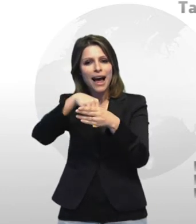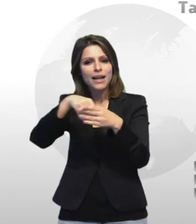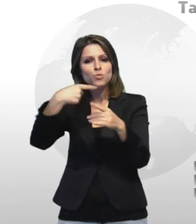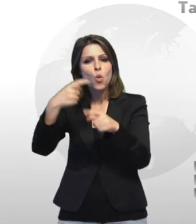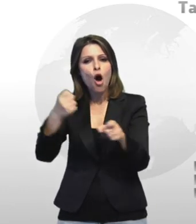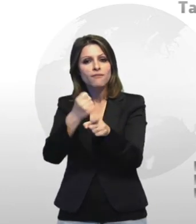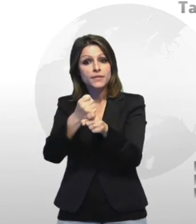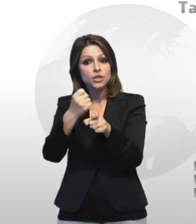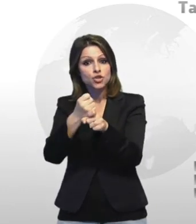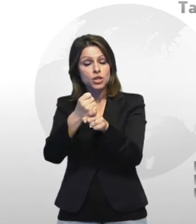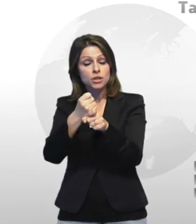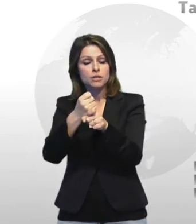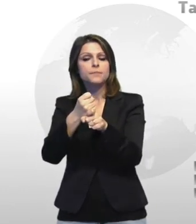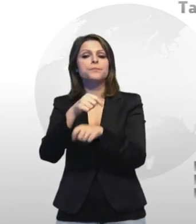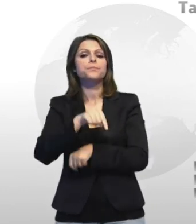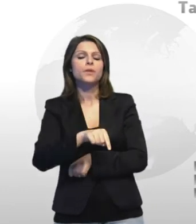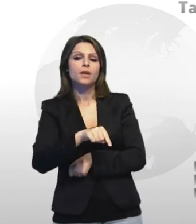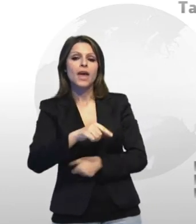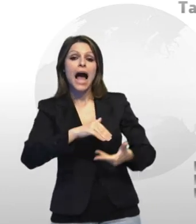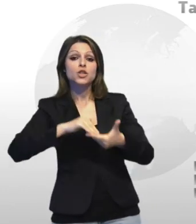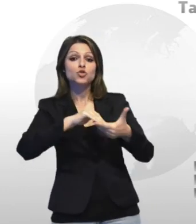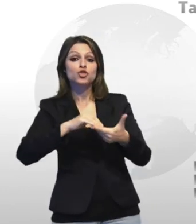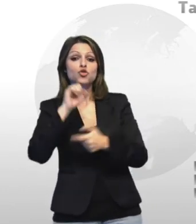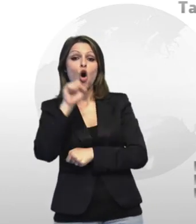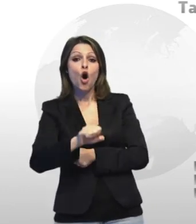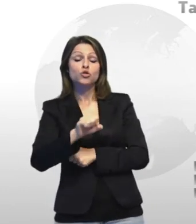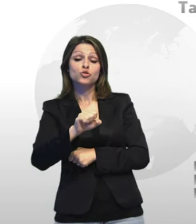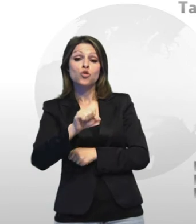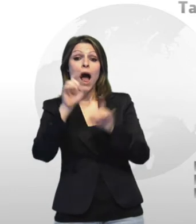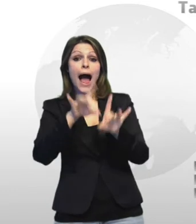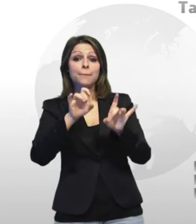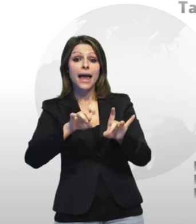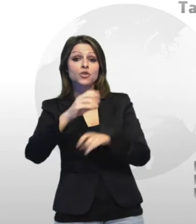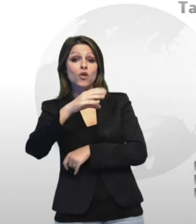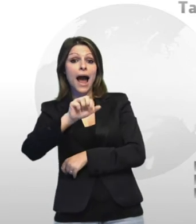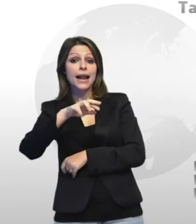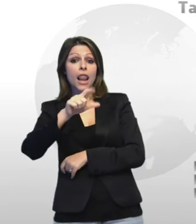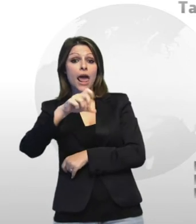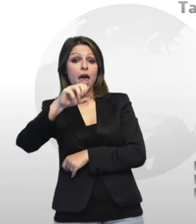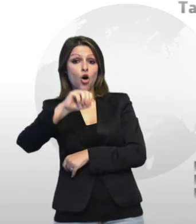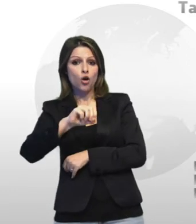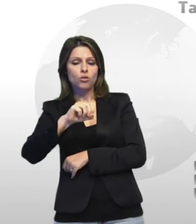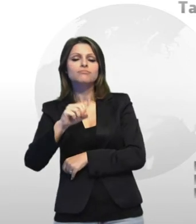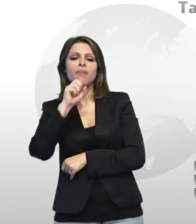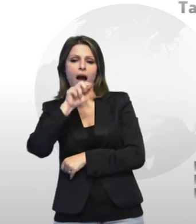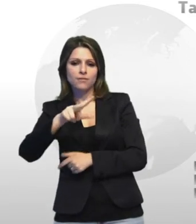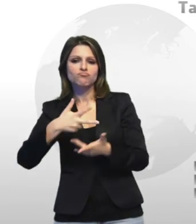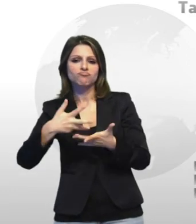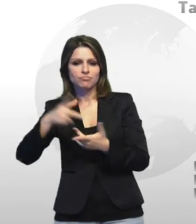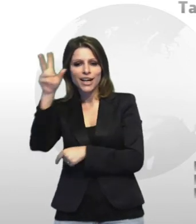presidente di contra mianto luciano carletto sono a finora 8 i casi curati dall'associazione sfociati in un